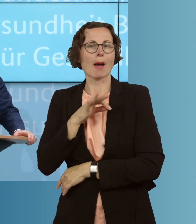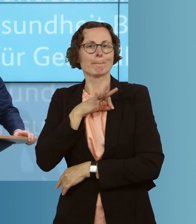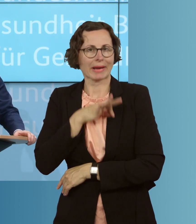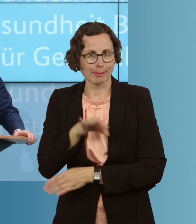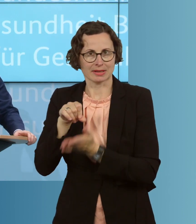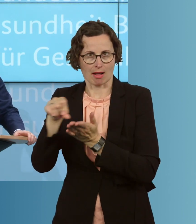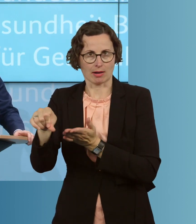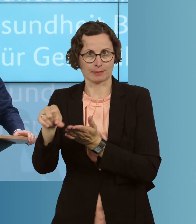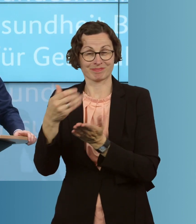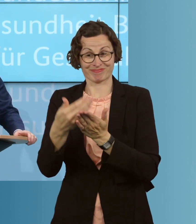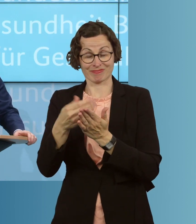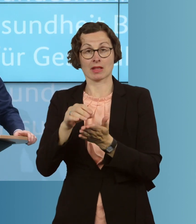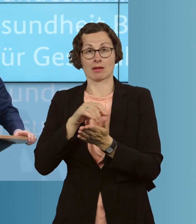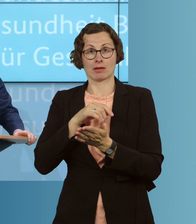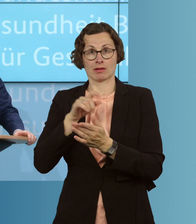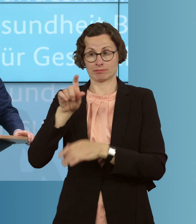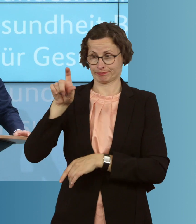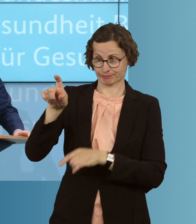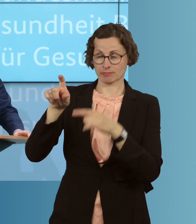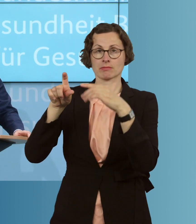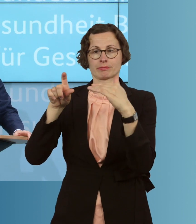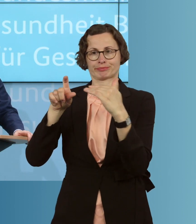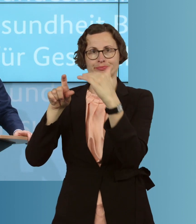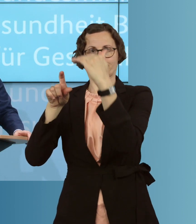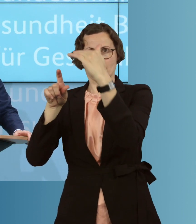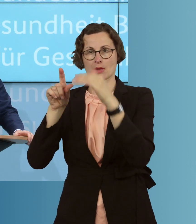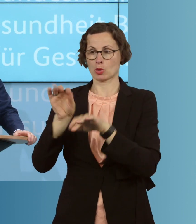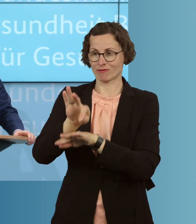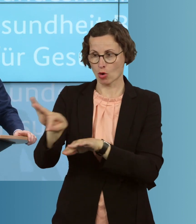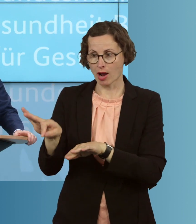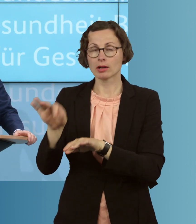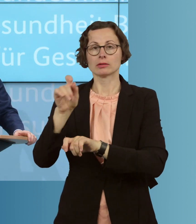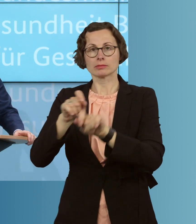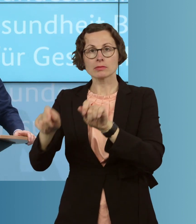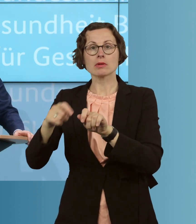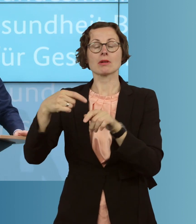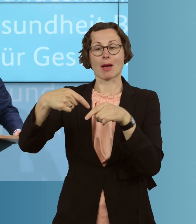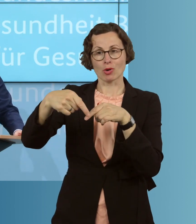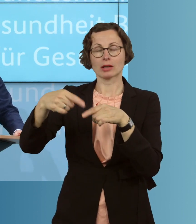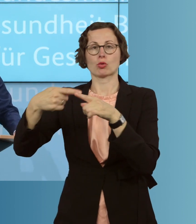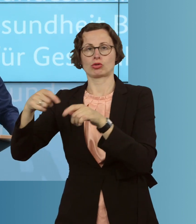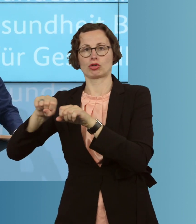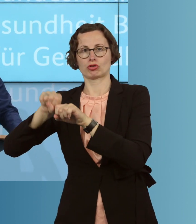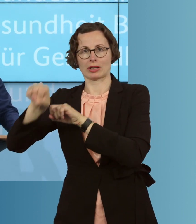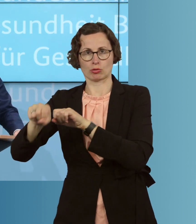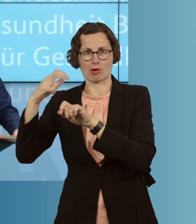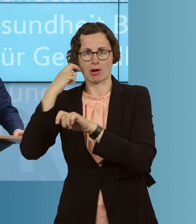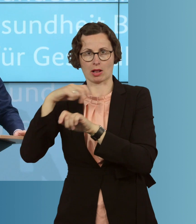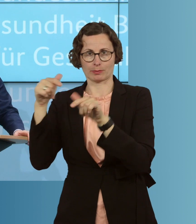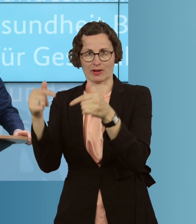ist gestaffelt und richtet sich an alle Beschäftigten in der Altenpflege, in der ambulanten wie der stationären. Bund und Sozialversicherung werden zwei